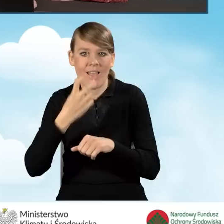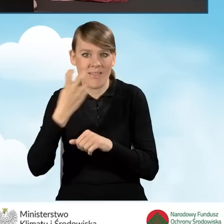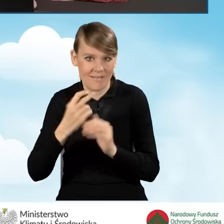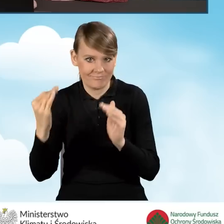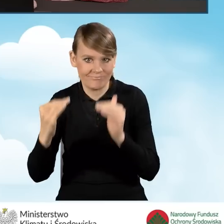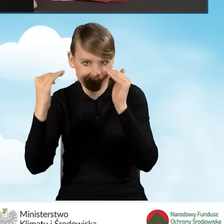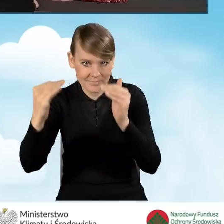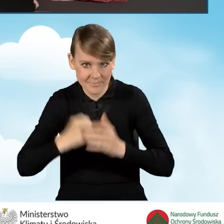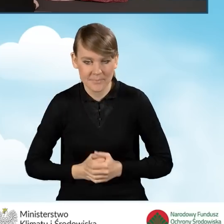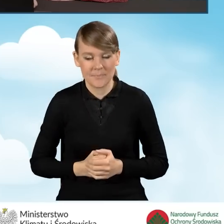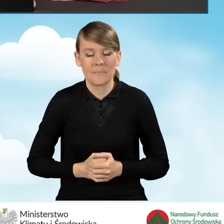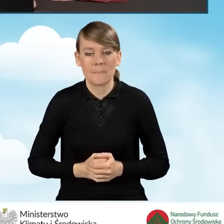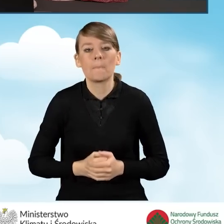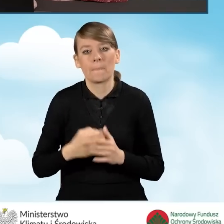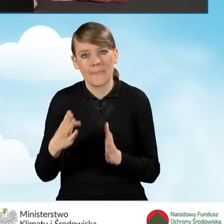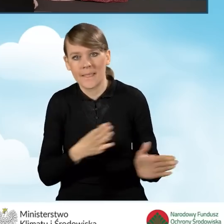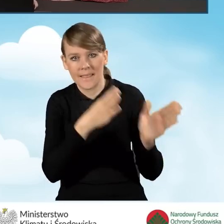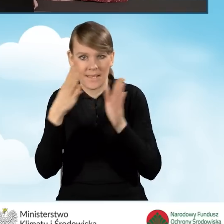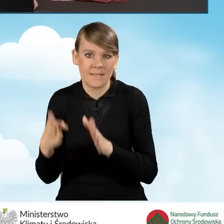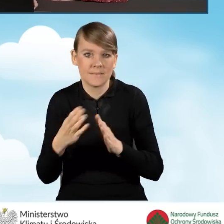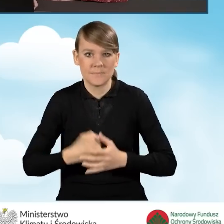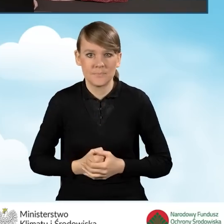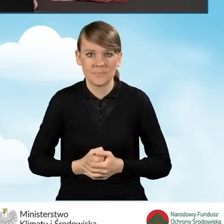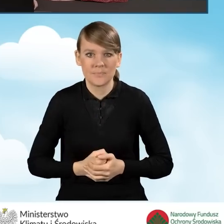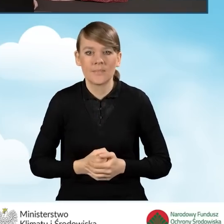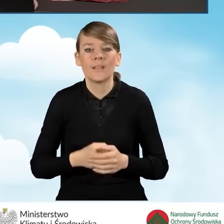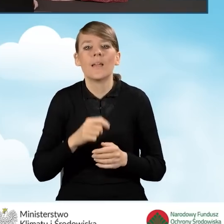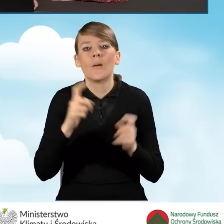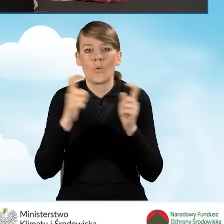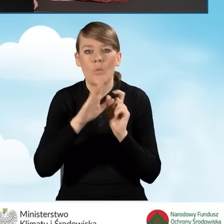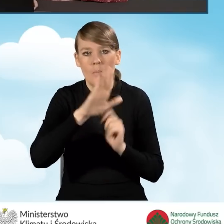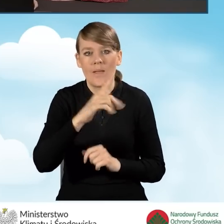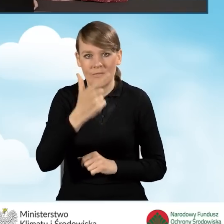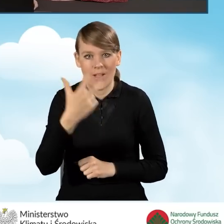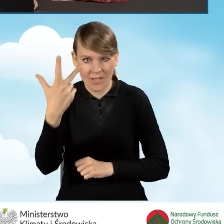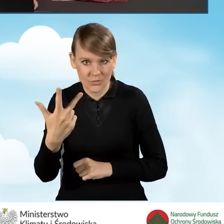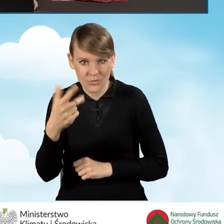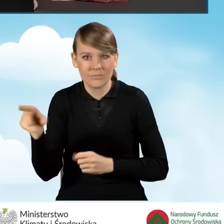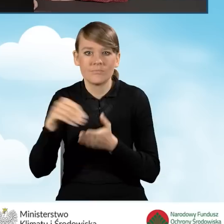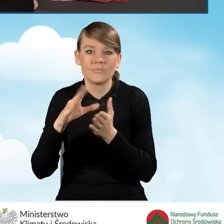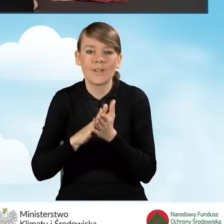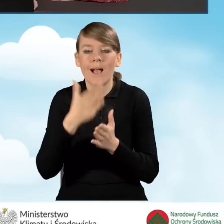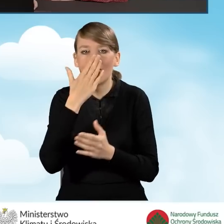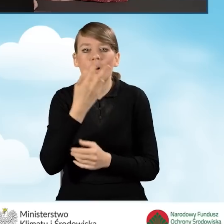i przejdziemy do dalszej części wniosku. W punkcie B2.3 podajemy rodzaj przedsięwzięcia,